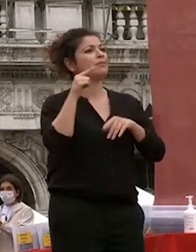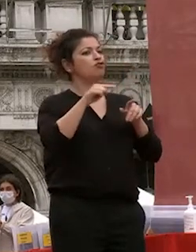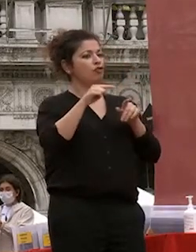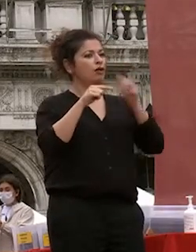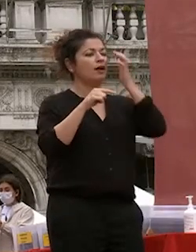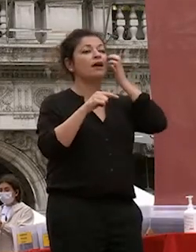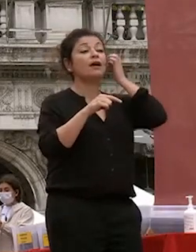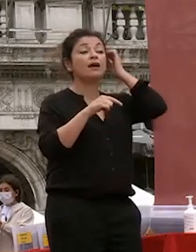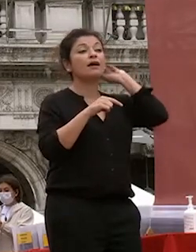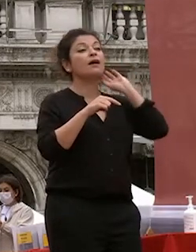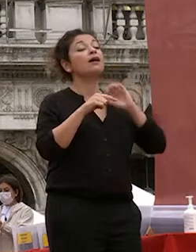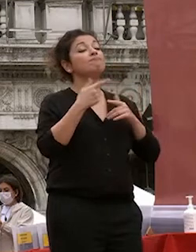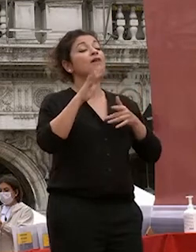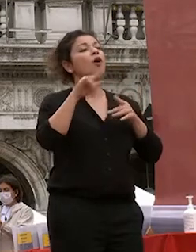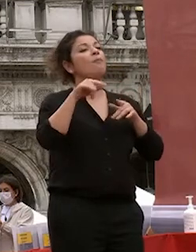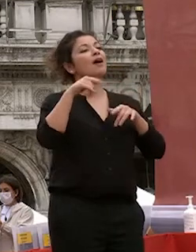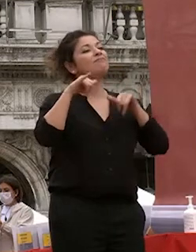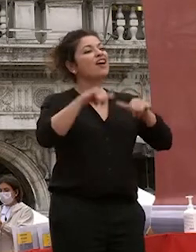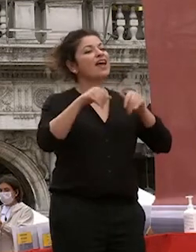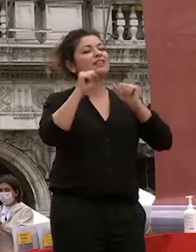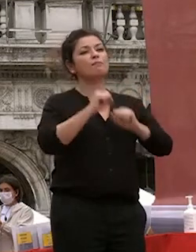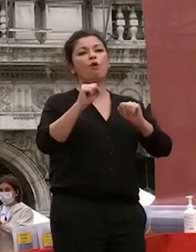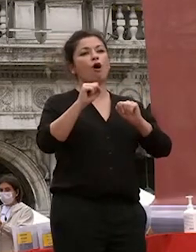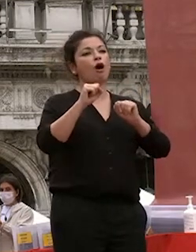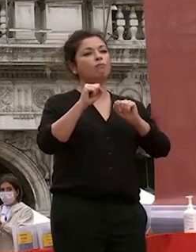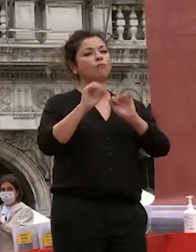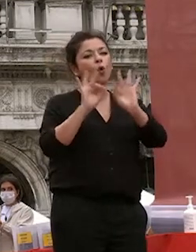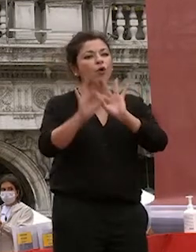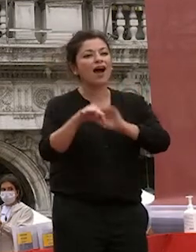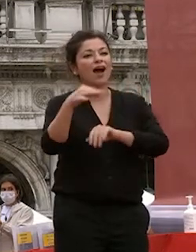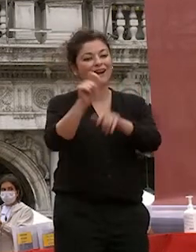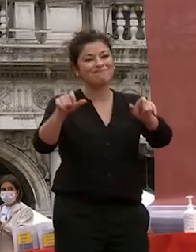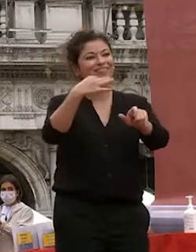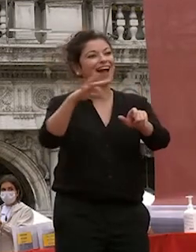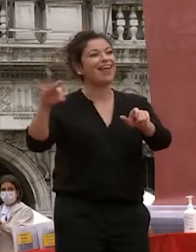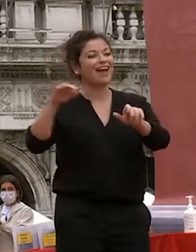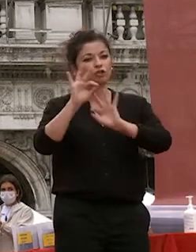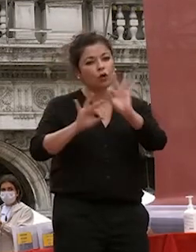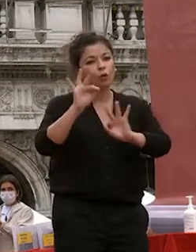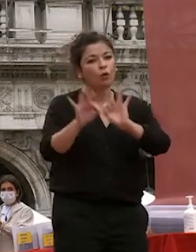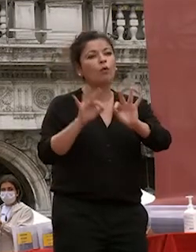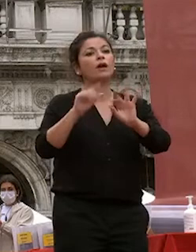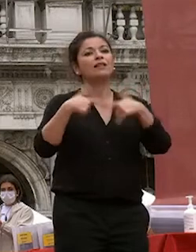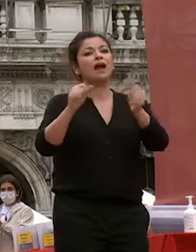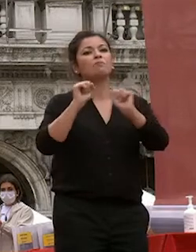venezia i talenti di far crescere i propri talenti di posizionarsi ai primi